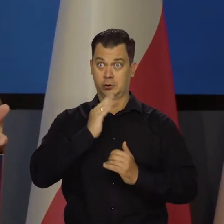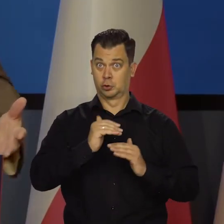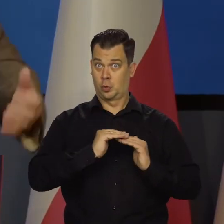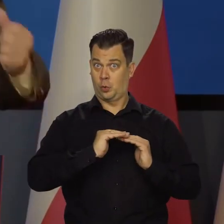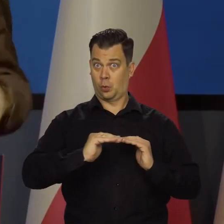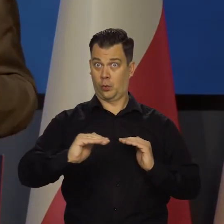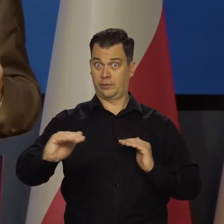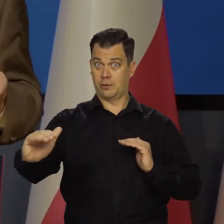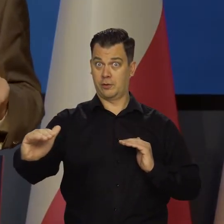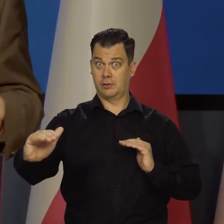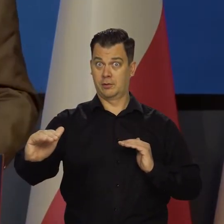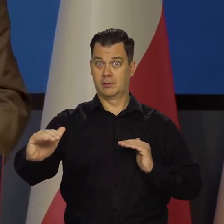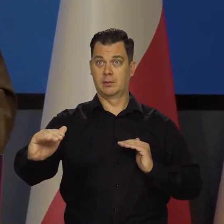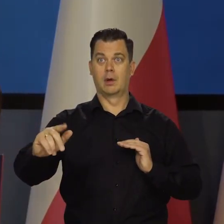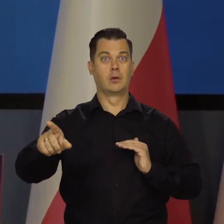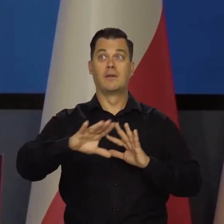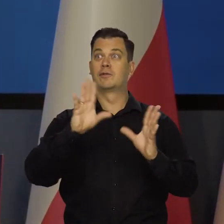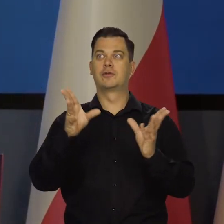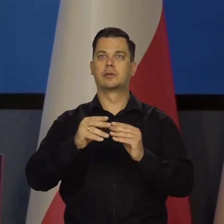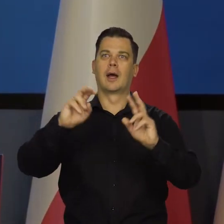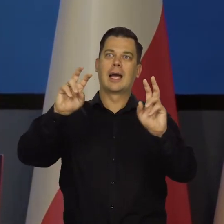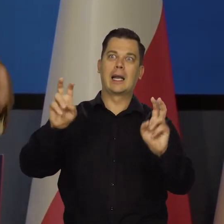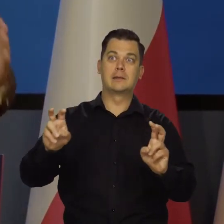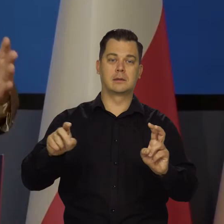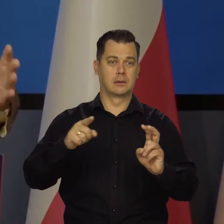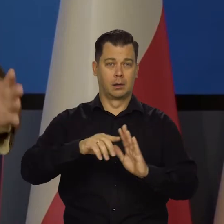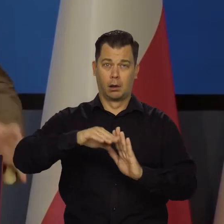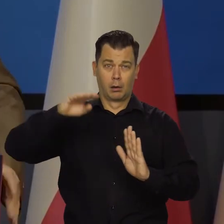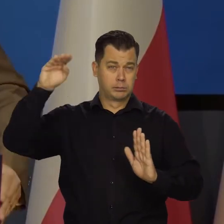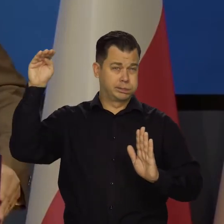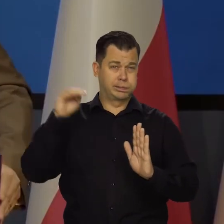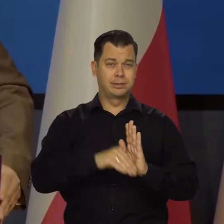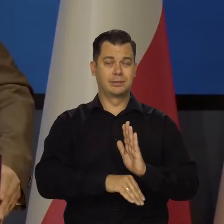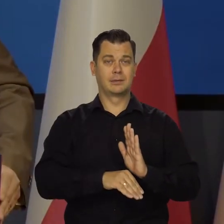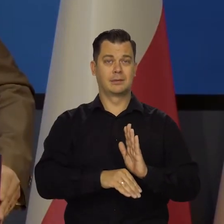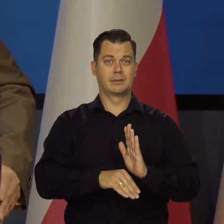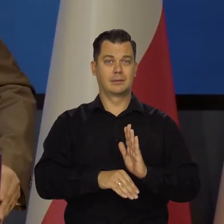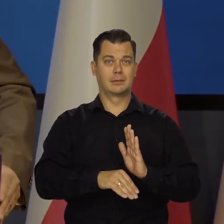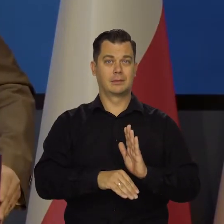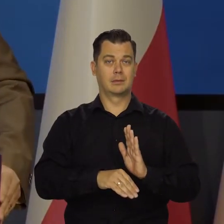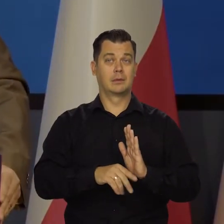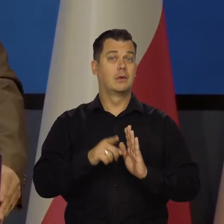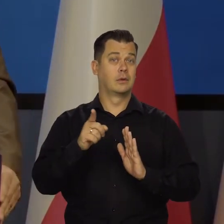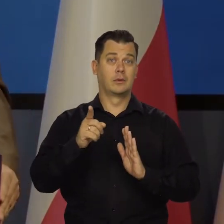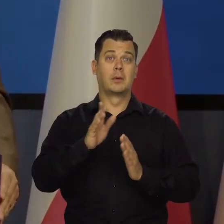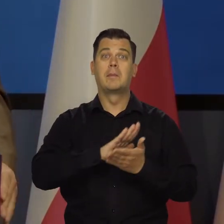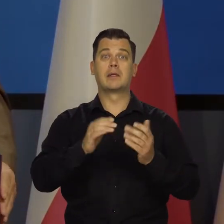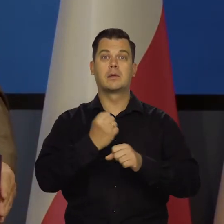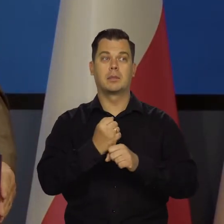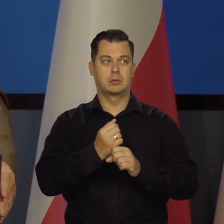byśmy wszystko przyjmowali na siebie całe uderzenie i to by przykład bezrobocie falowało.